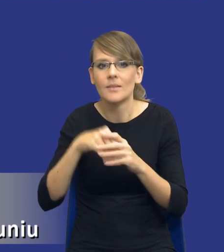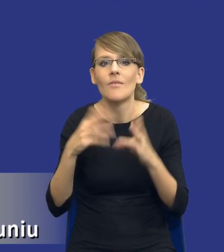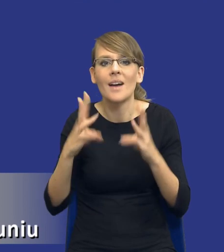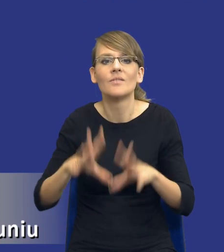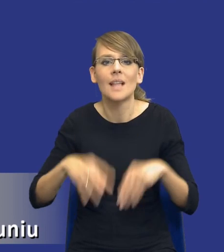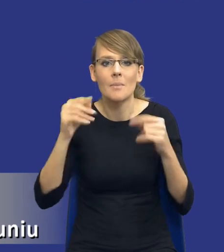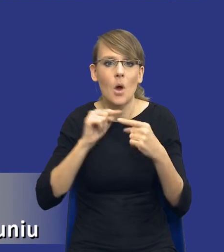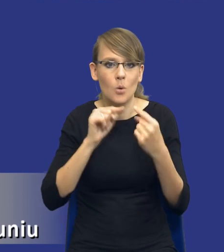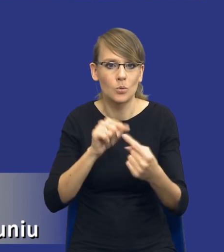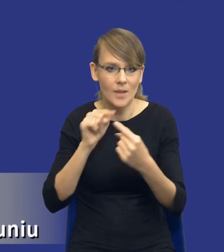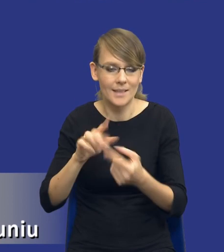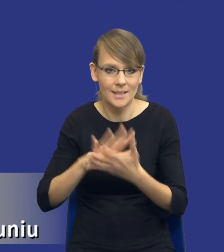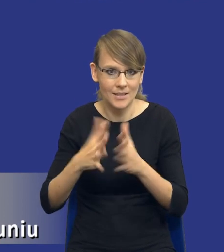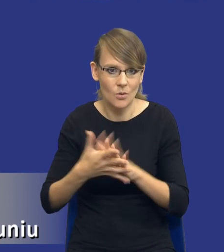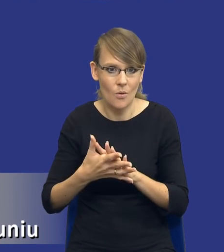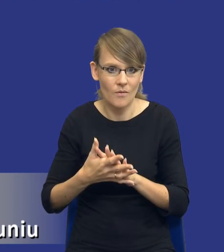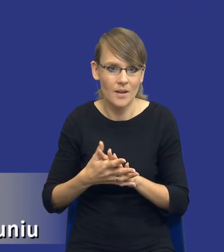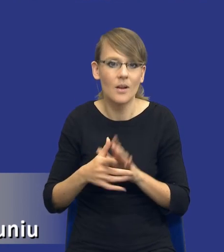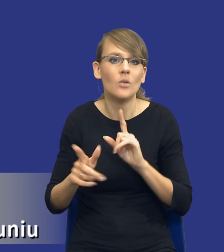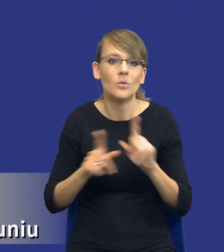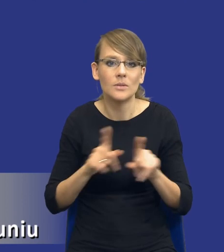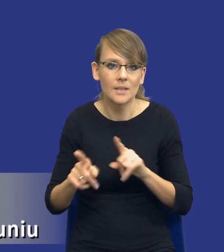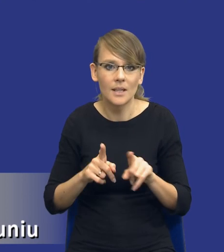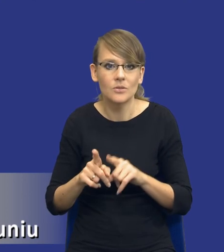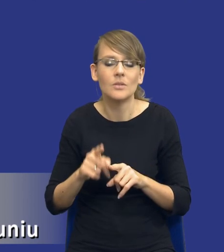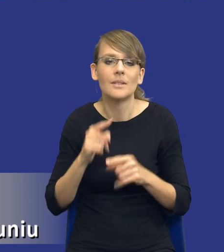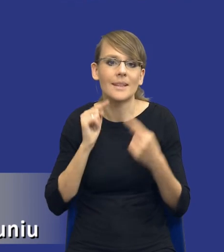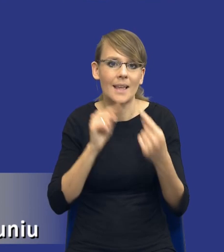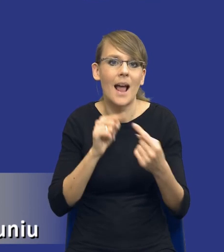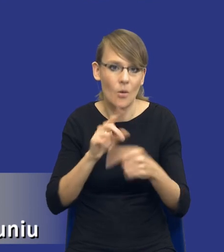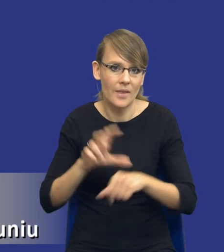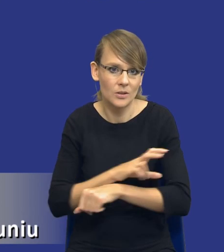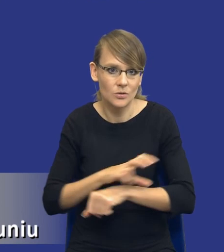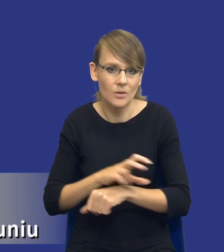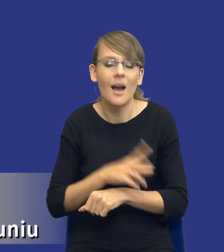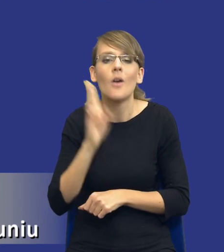rynkowe, czyli w uproszczeniu dzisiejszy dialog techniczny. Bo kto będzie lepiej znał